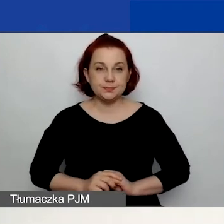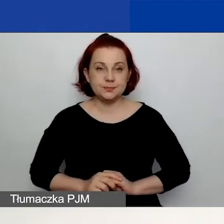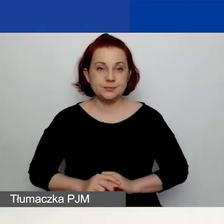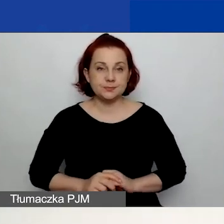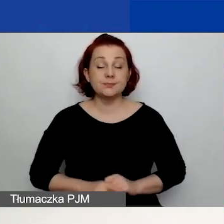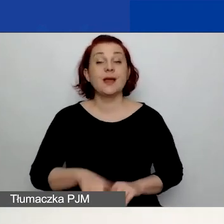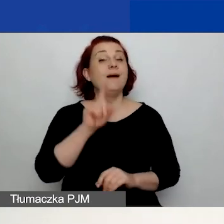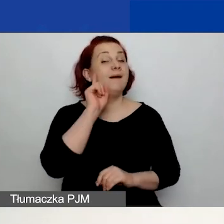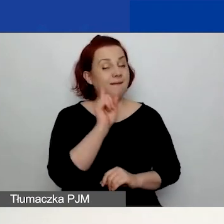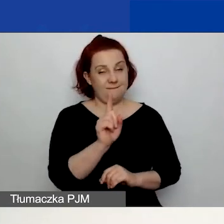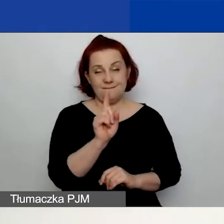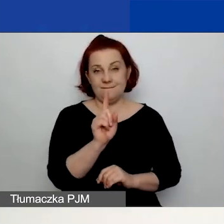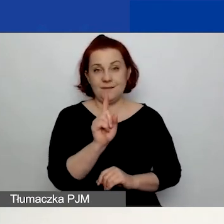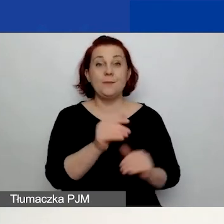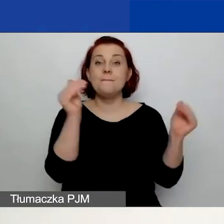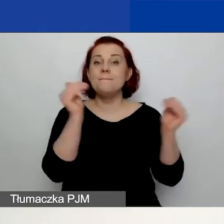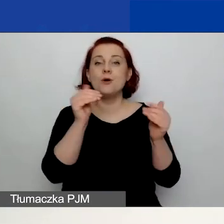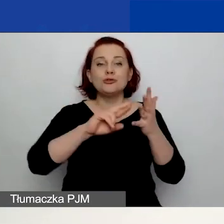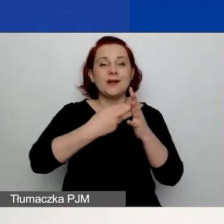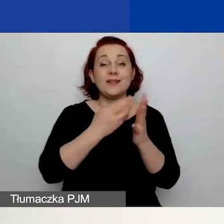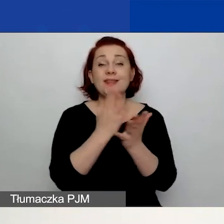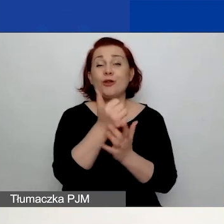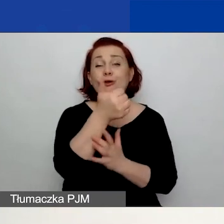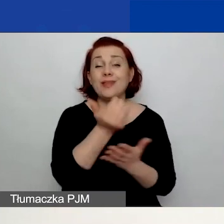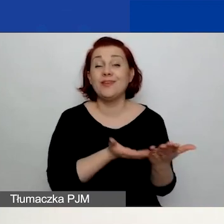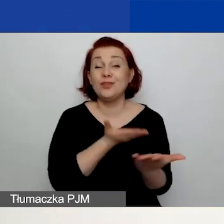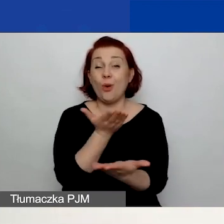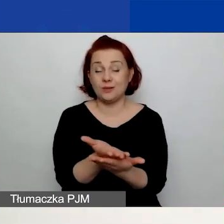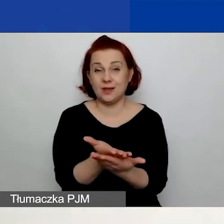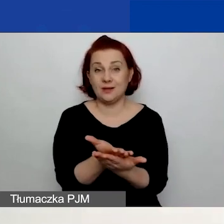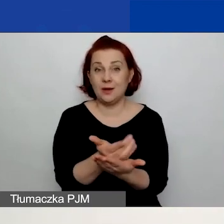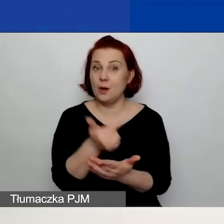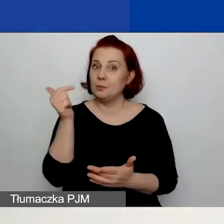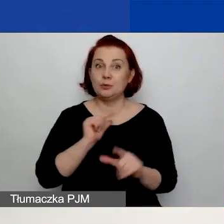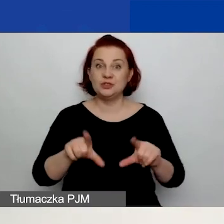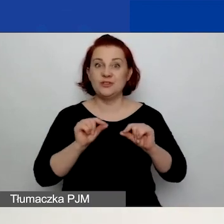Ale możliwa jest rejestracja tylko jednego wniosku, co oznacza, że możecie złożyć tylko jeden wniosek.